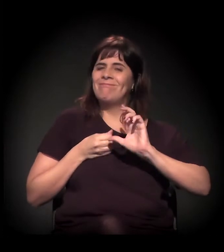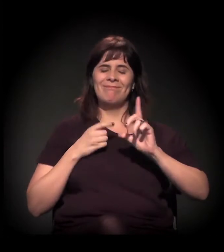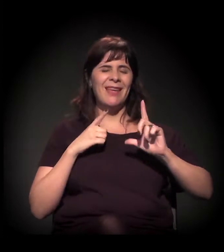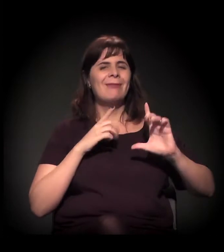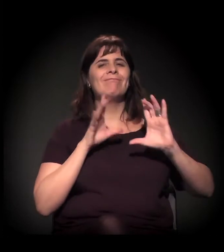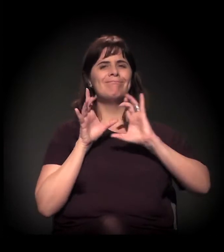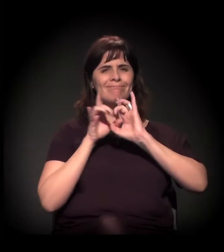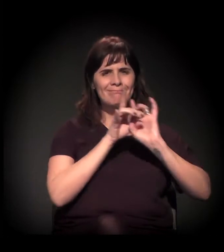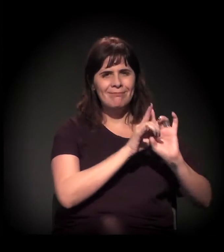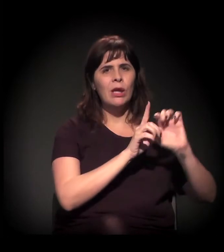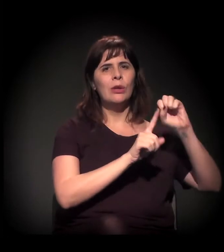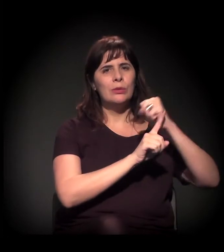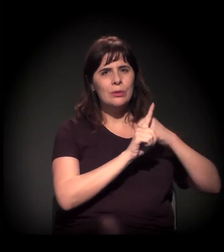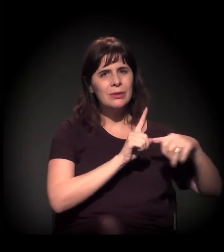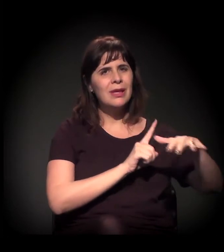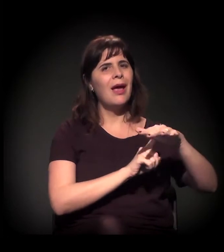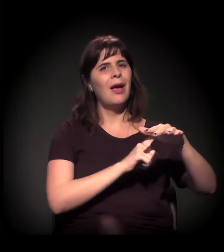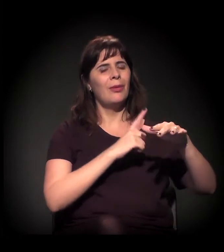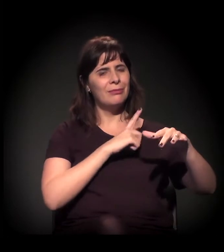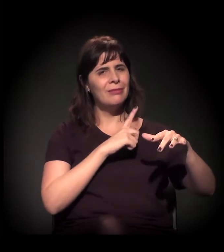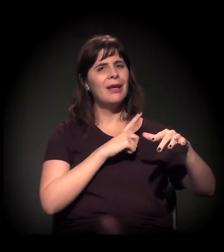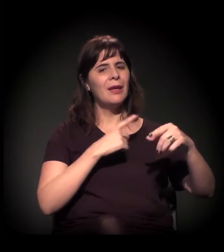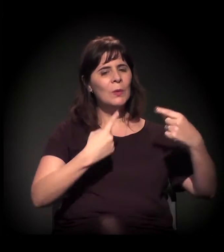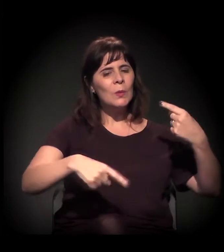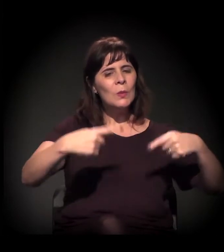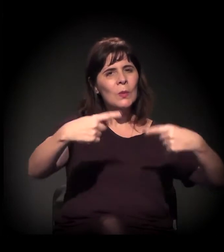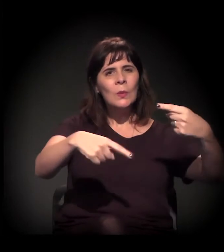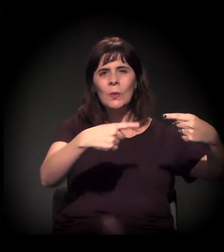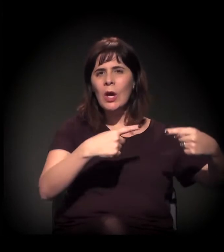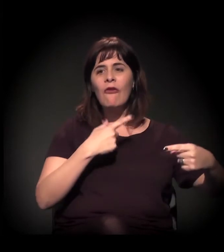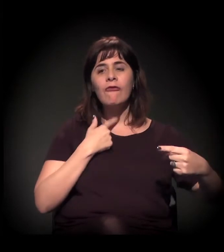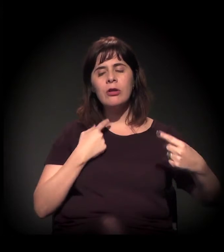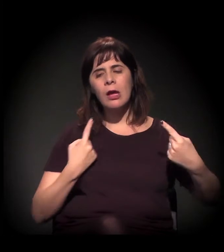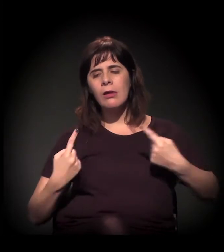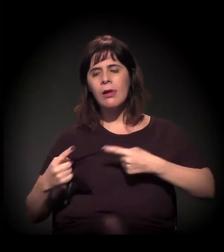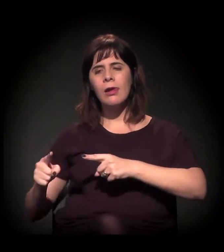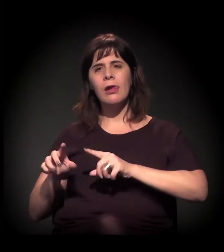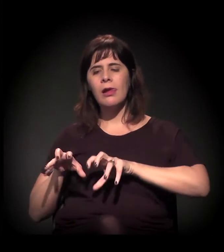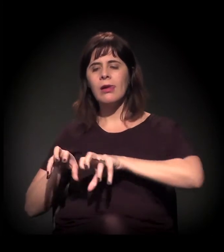de contexto social e dessas disputas de território e de poder.